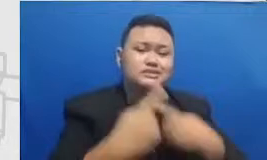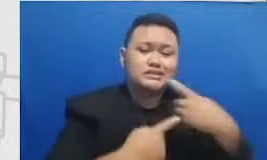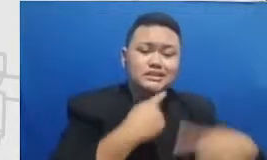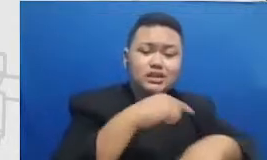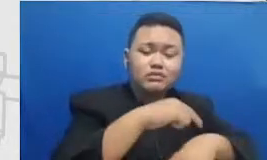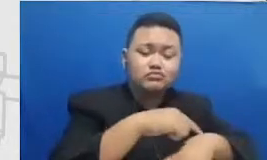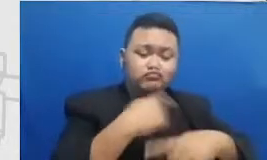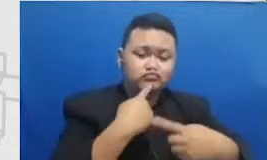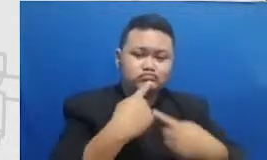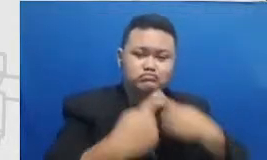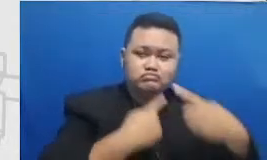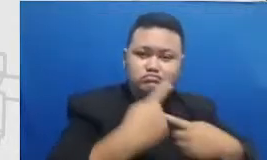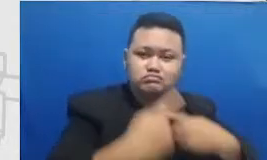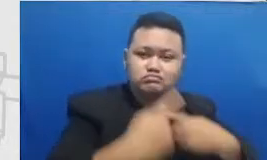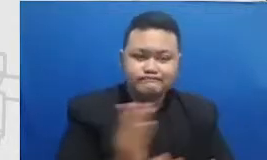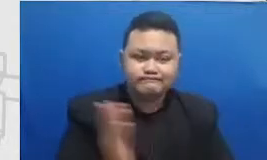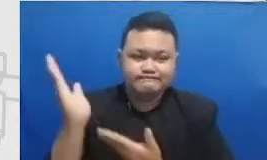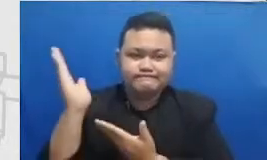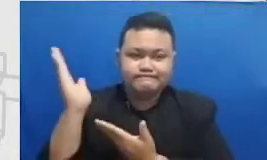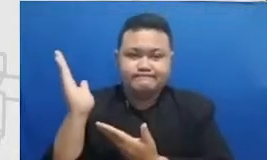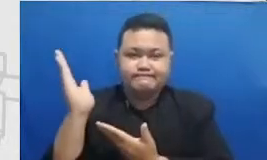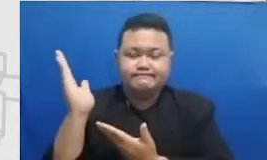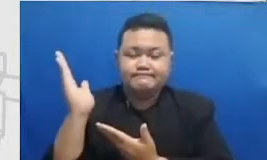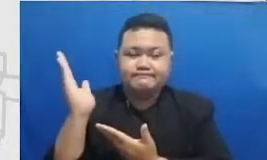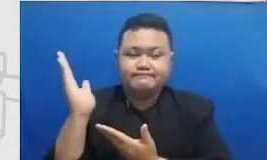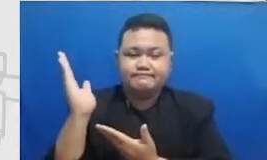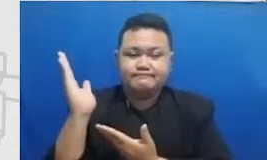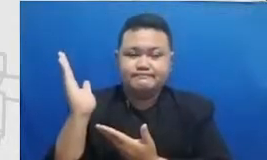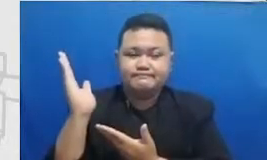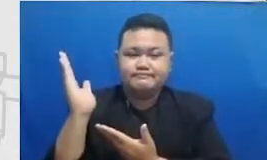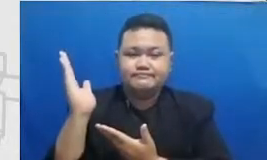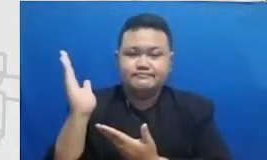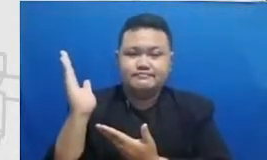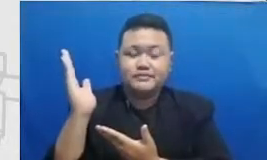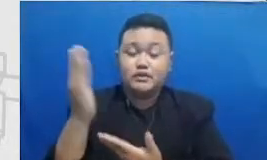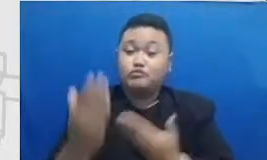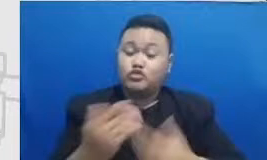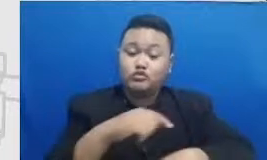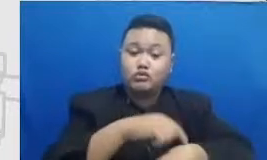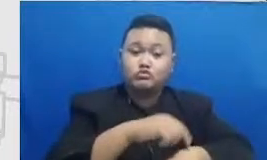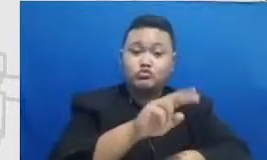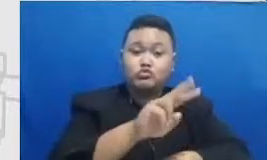disini misalnya dalam kurun waktu saat 2 tahun sampai tiga tahun kita mulai dari b ulan Juli